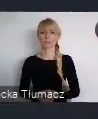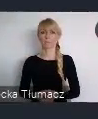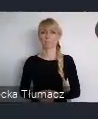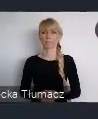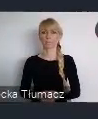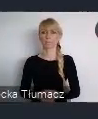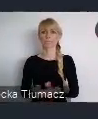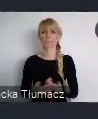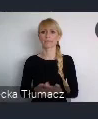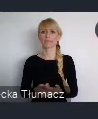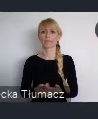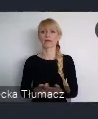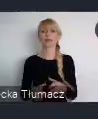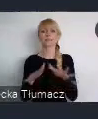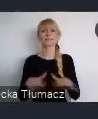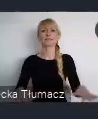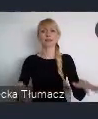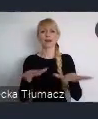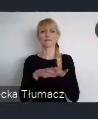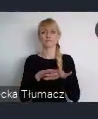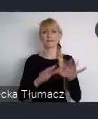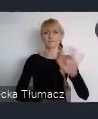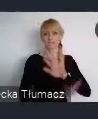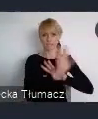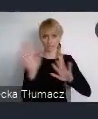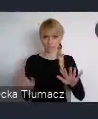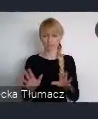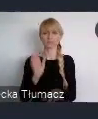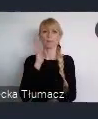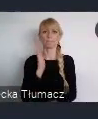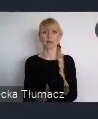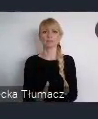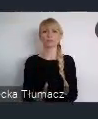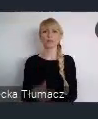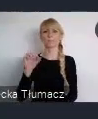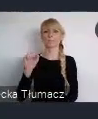znajdzie się Pawilon Polski. W którym również, odbywać będą się wydarzenia